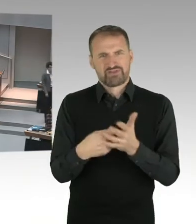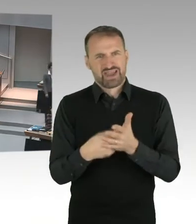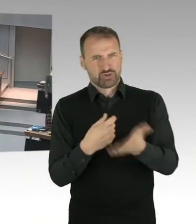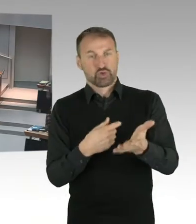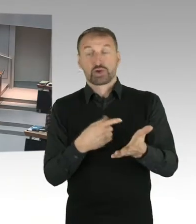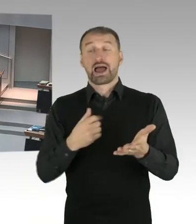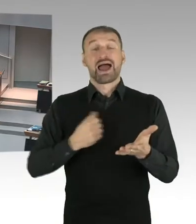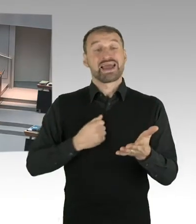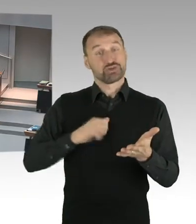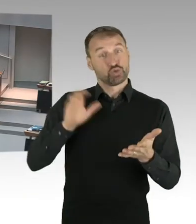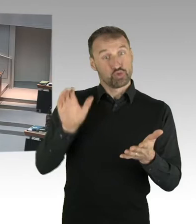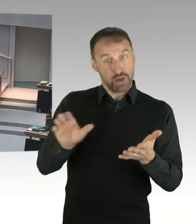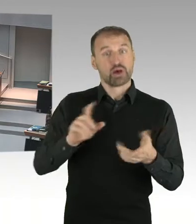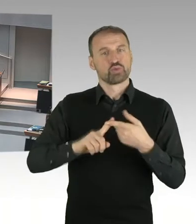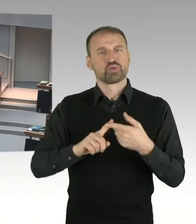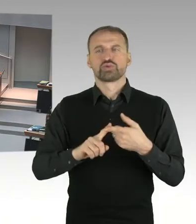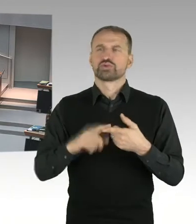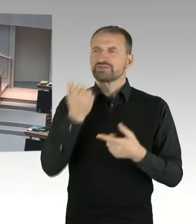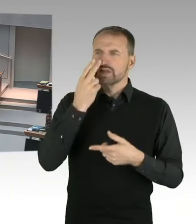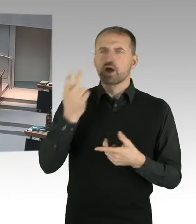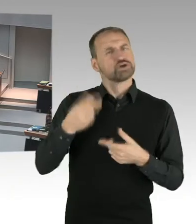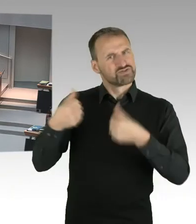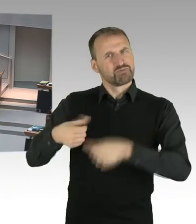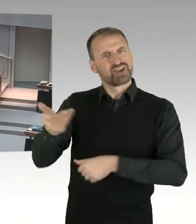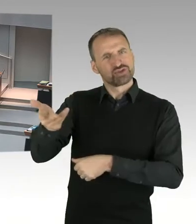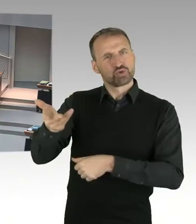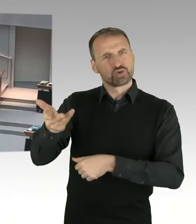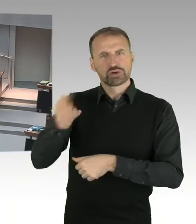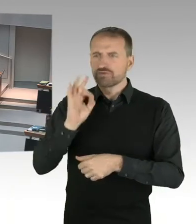der Allgemeinheit, der öffentlichen Hand, sozusagen transparent zu sichern.